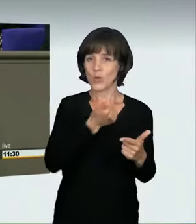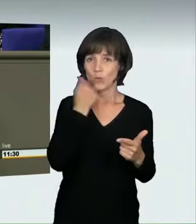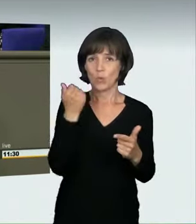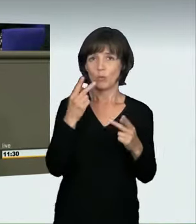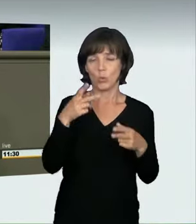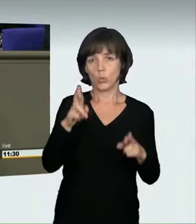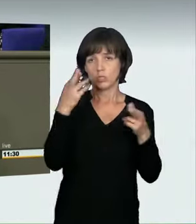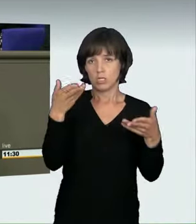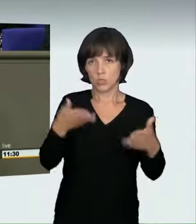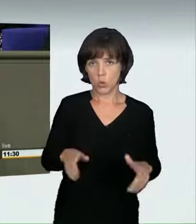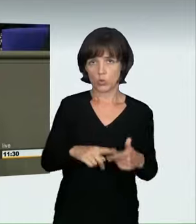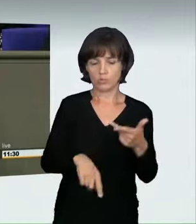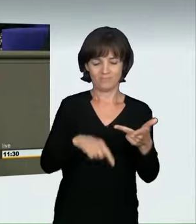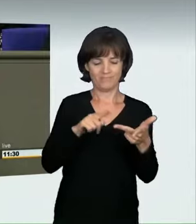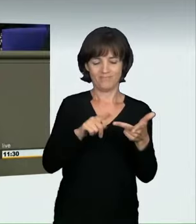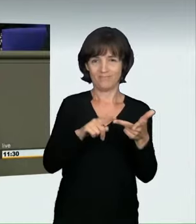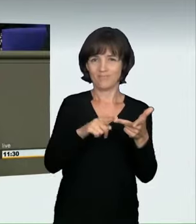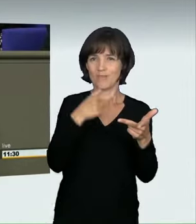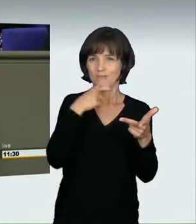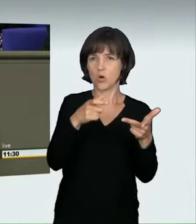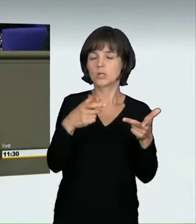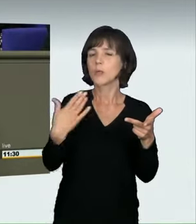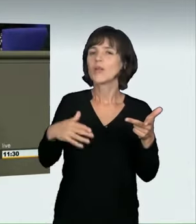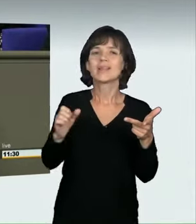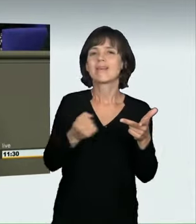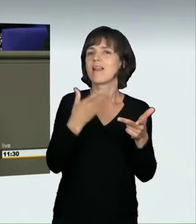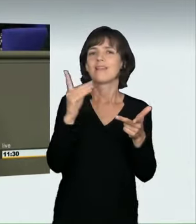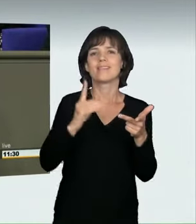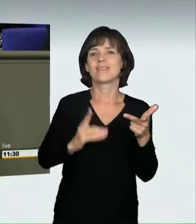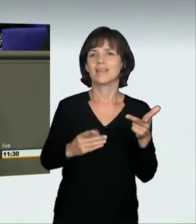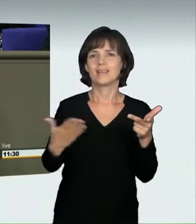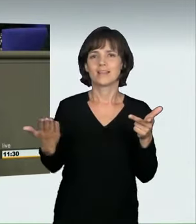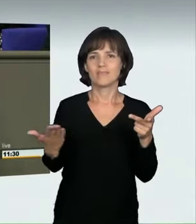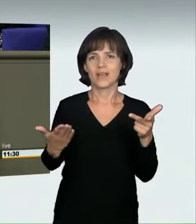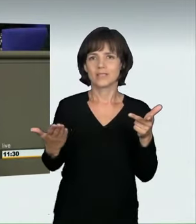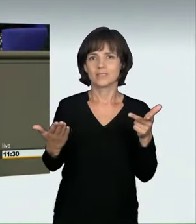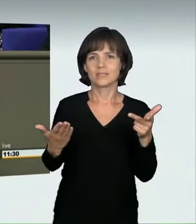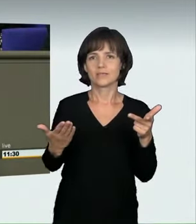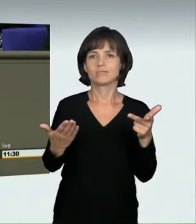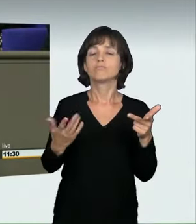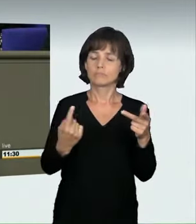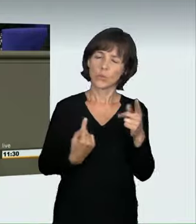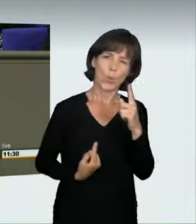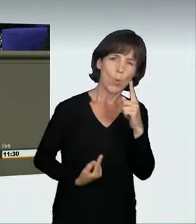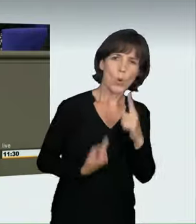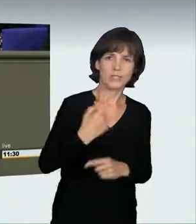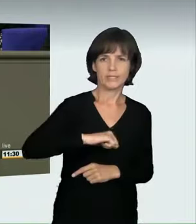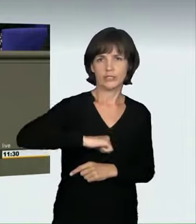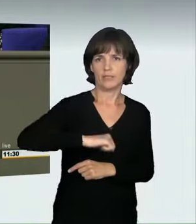Der Vorschlag umfasst einen dritten Begriff, der noch nicht definiert ist, nämlich: zur Erzielung von Höchstgeschwindigkeiten.